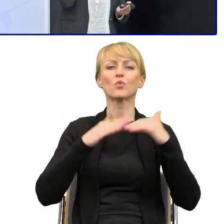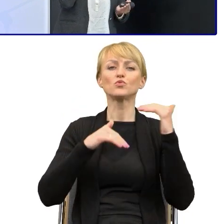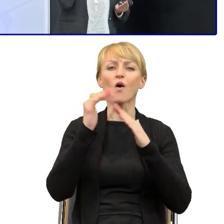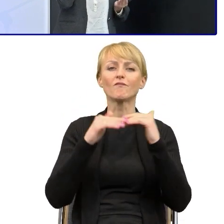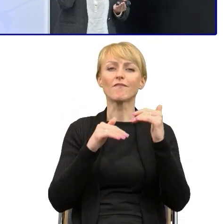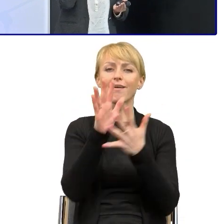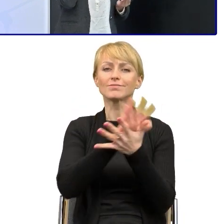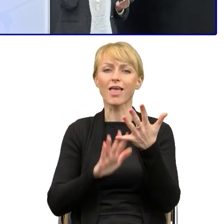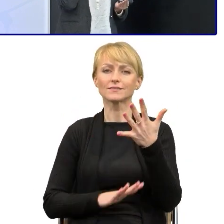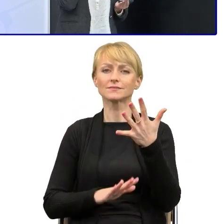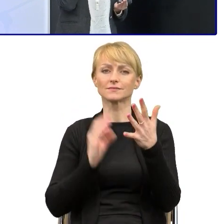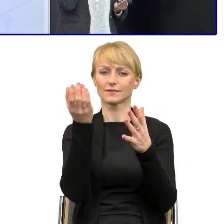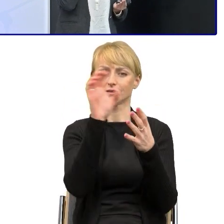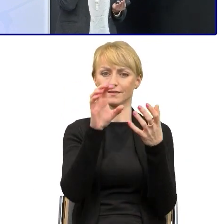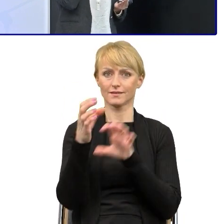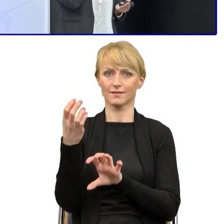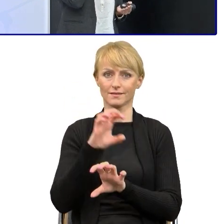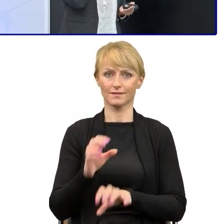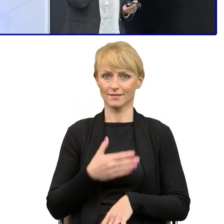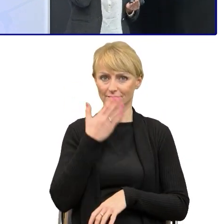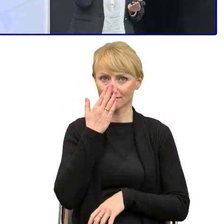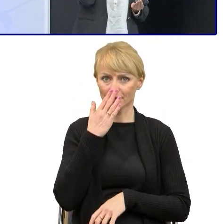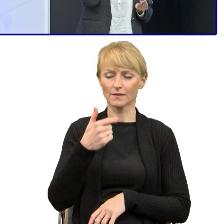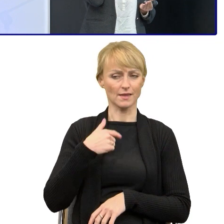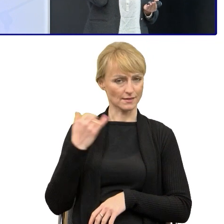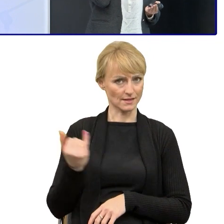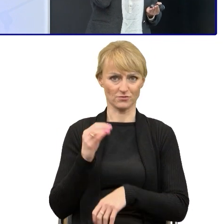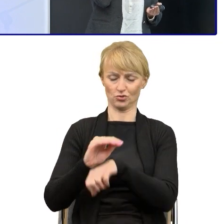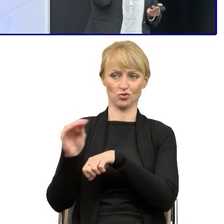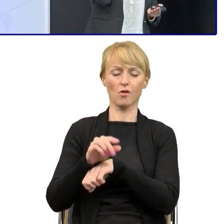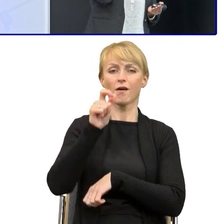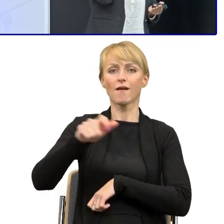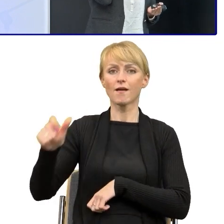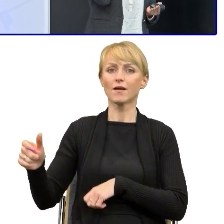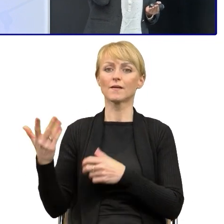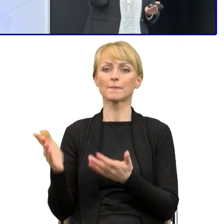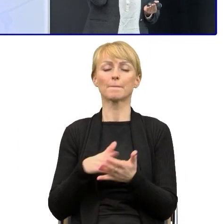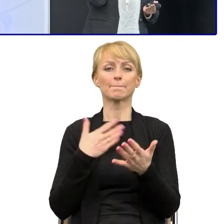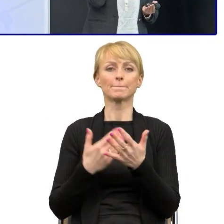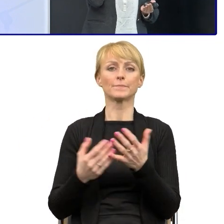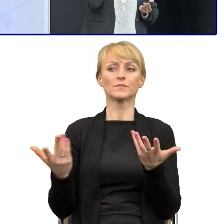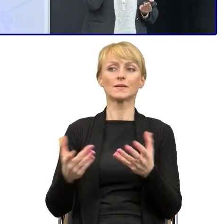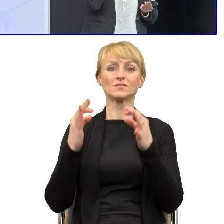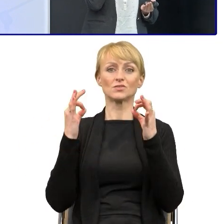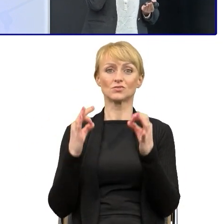Ja zawsze mówię pracownikom, że dziś nikt nie pojedzie samochodem w nowe miejsce bez nawigacji.